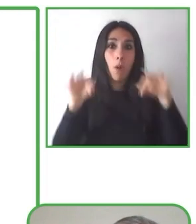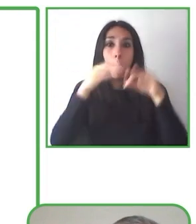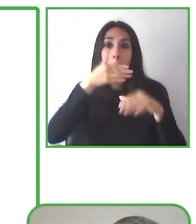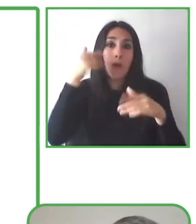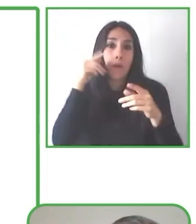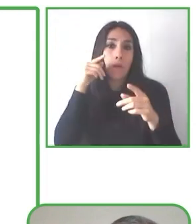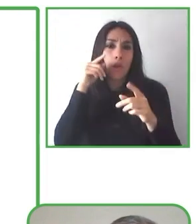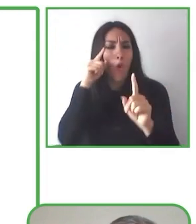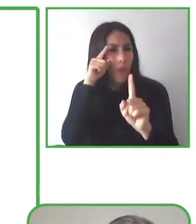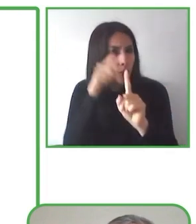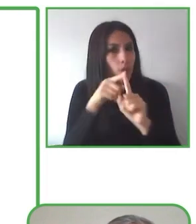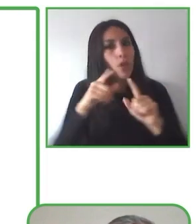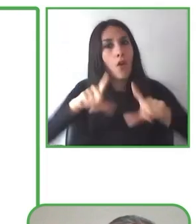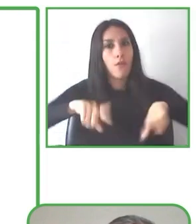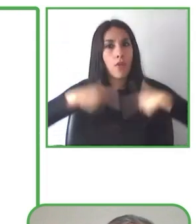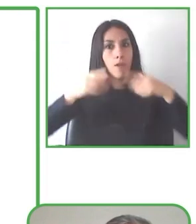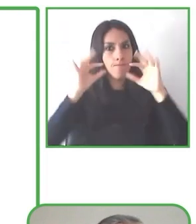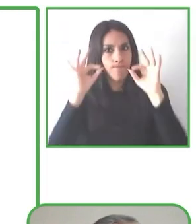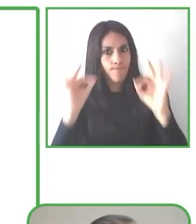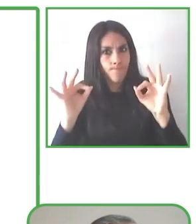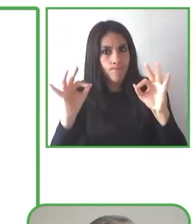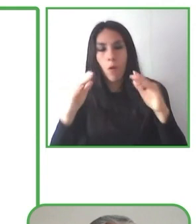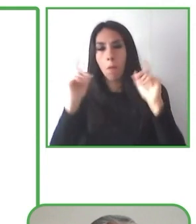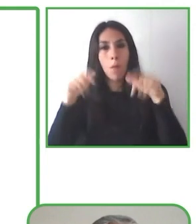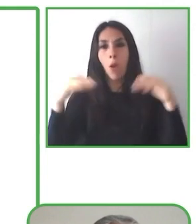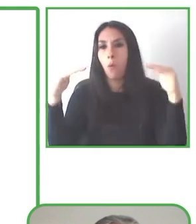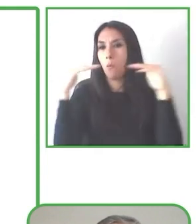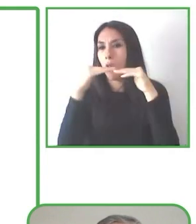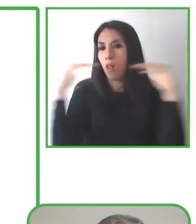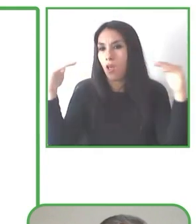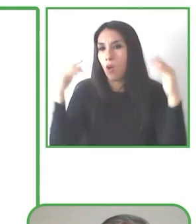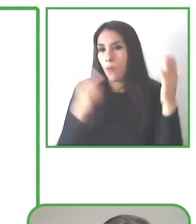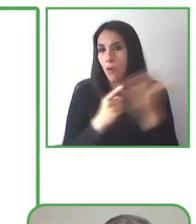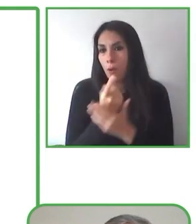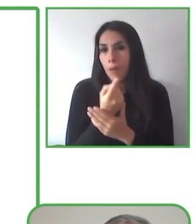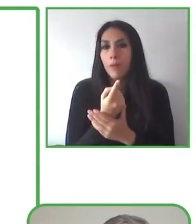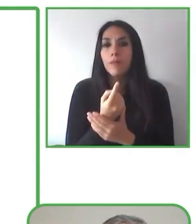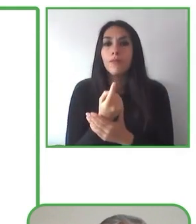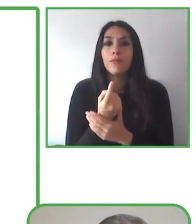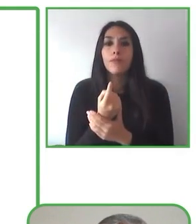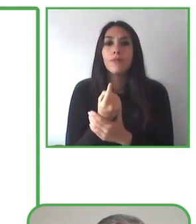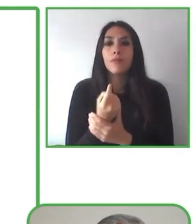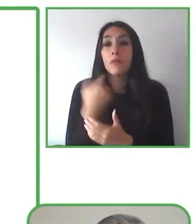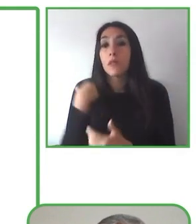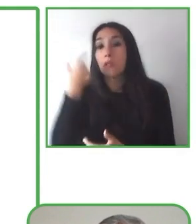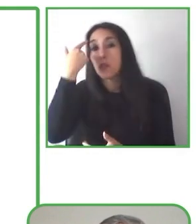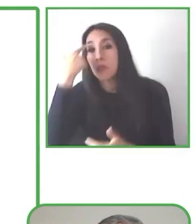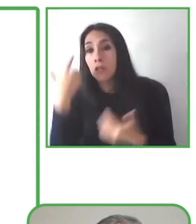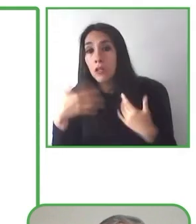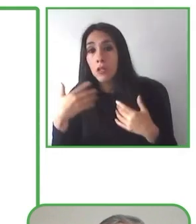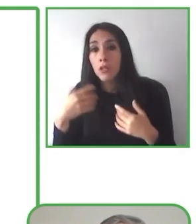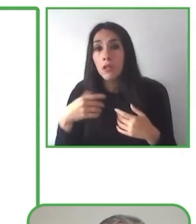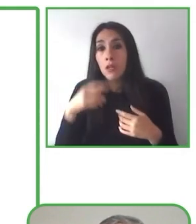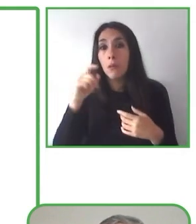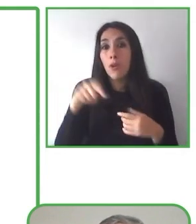Pero ahora él llega a las montañas, hace esquí, hace snowboard y está feliz de